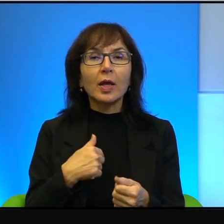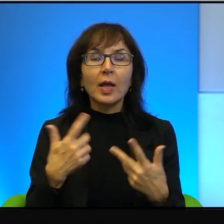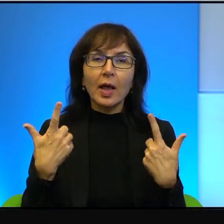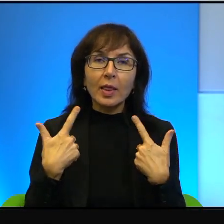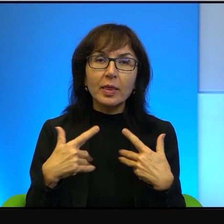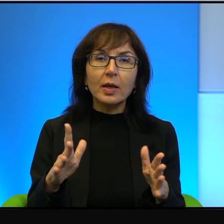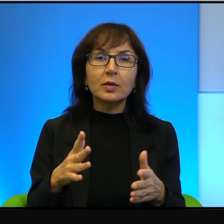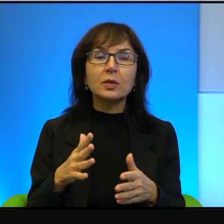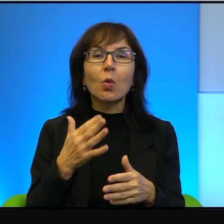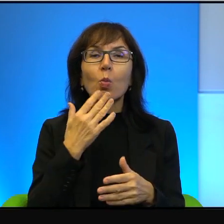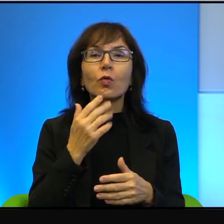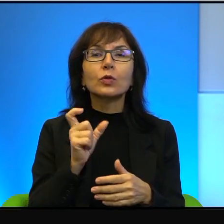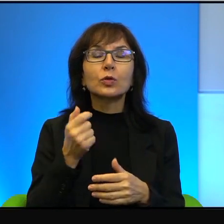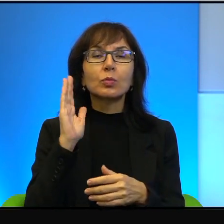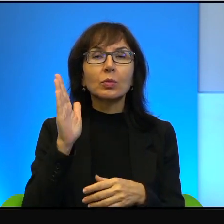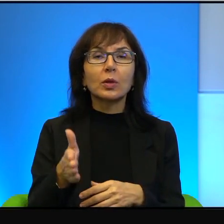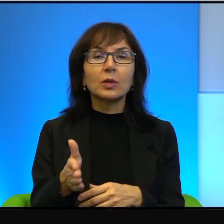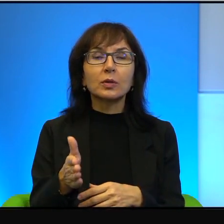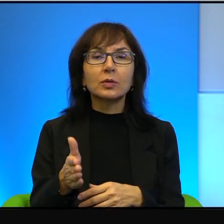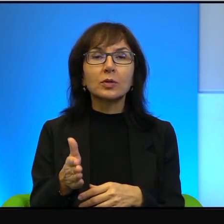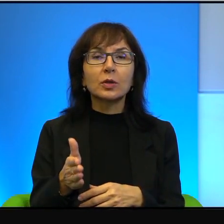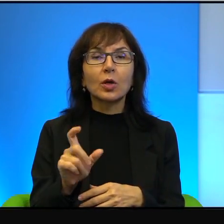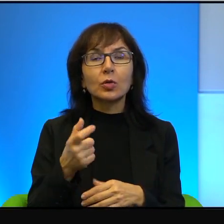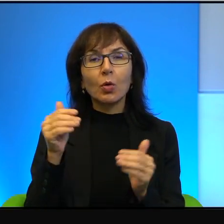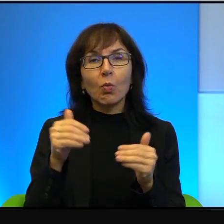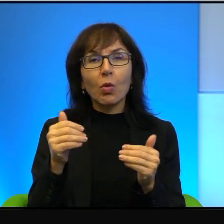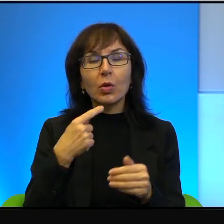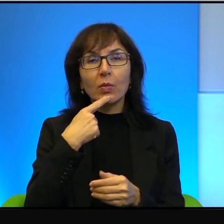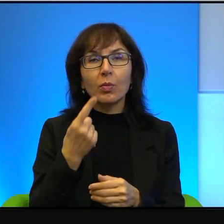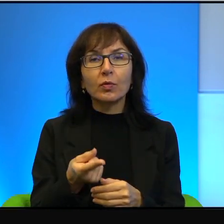nie chcę mówić, co będzie. To, co mogę powiedzieć mniej więcej,